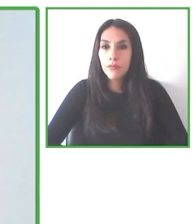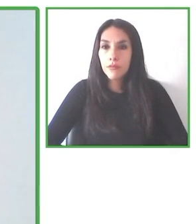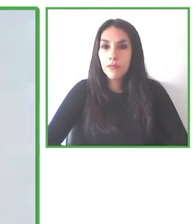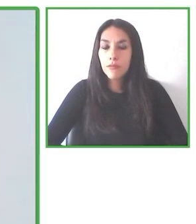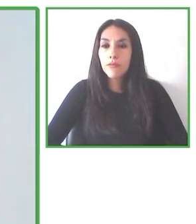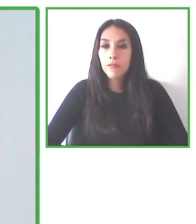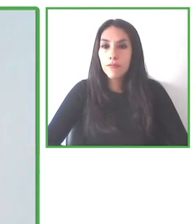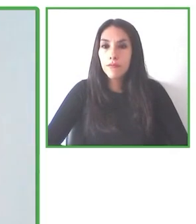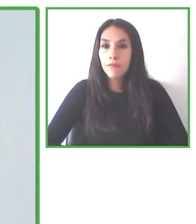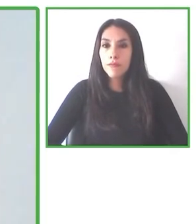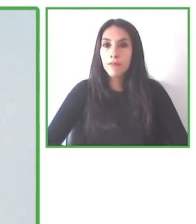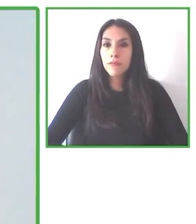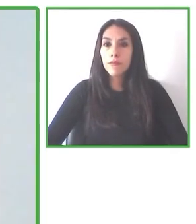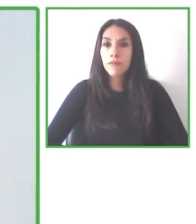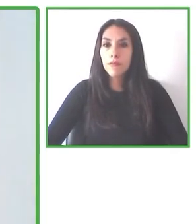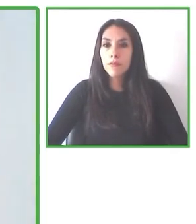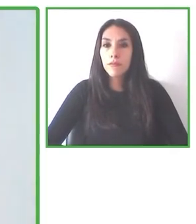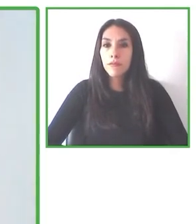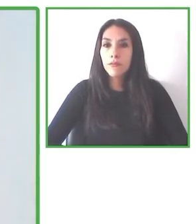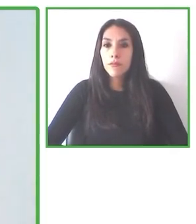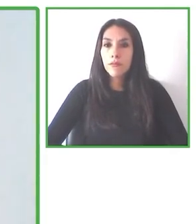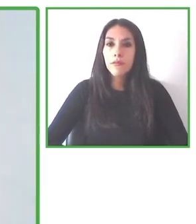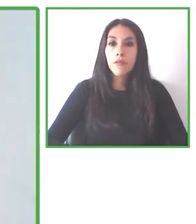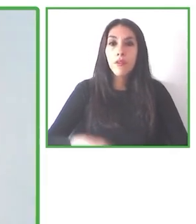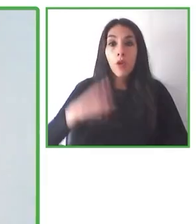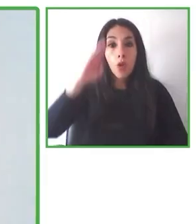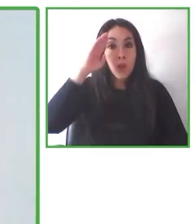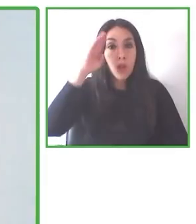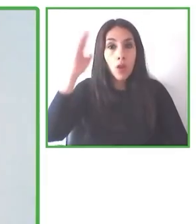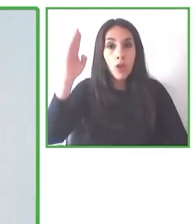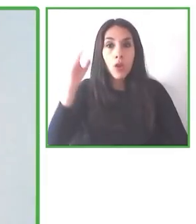que las personas con discapacidad puedan disfrutar del aire libre.